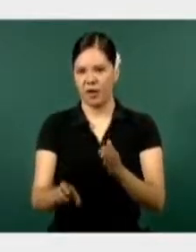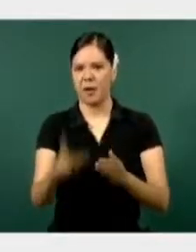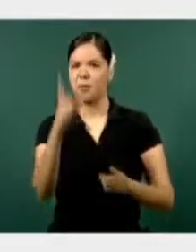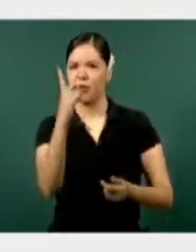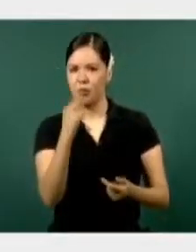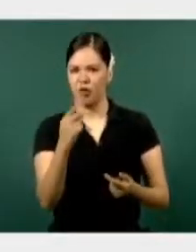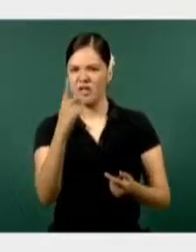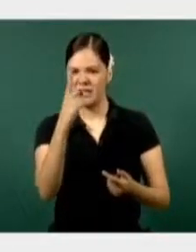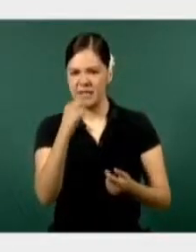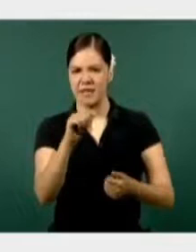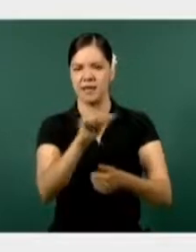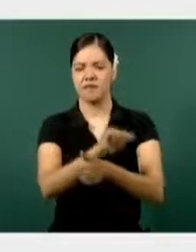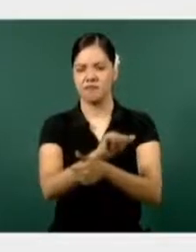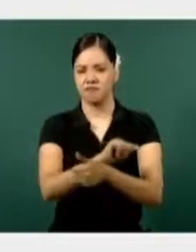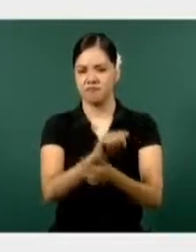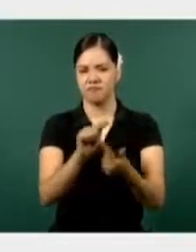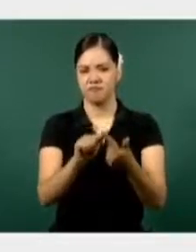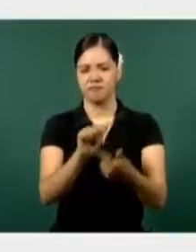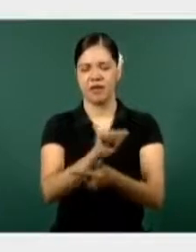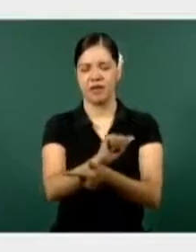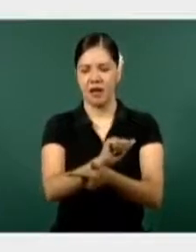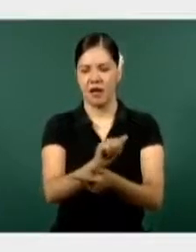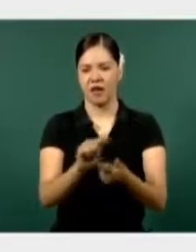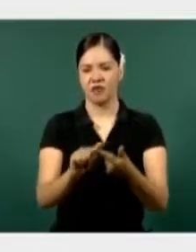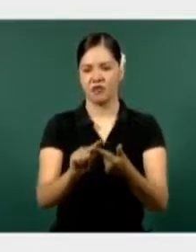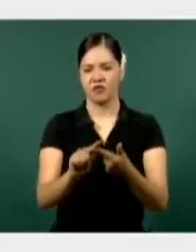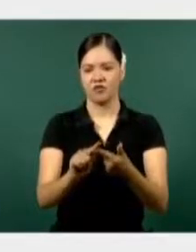de vigilancia en el Mando Especial Laguna.